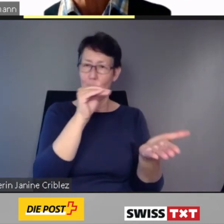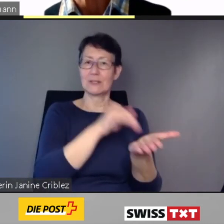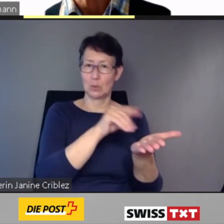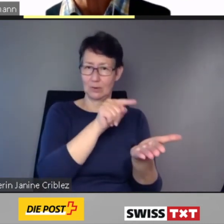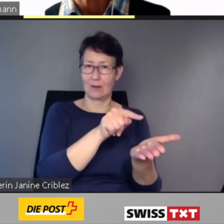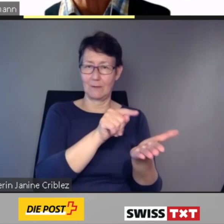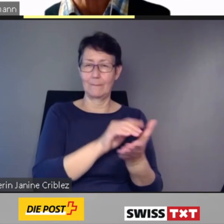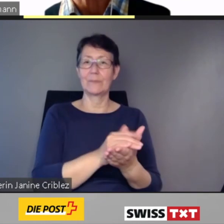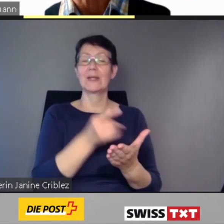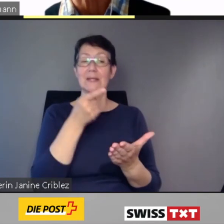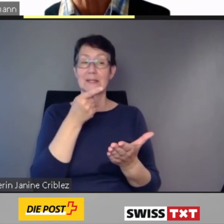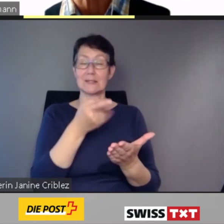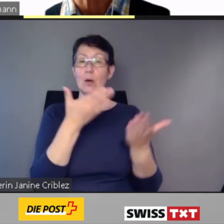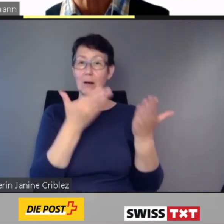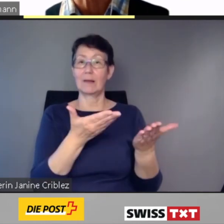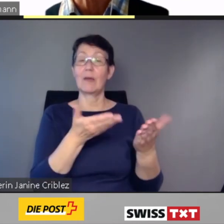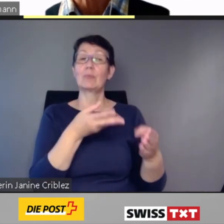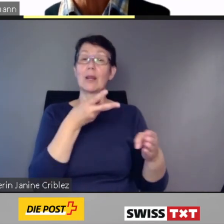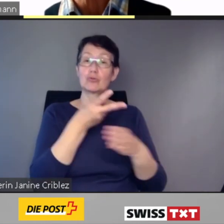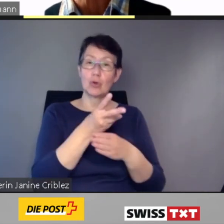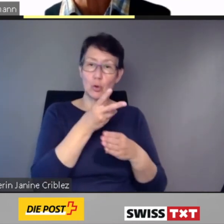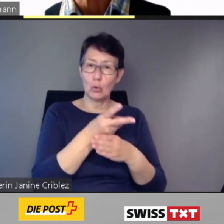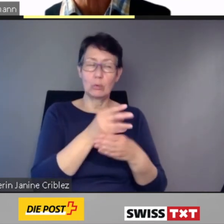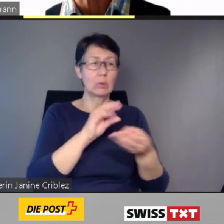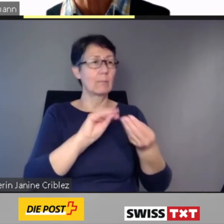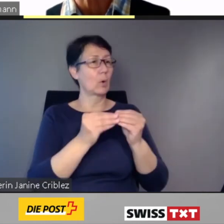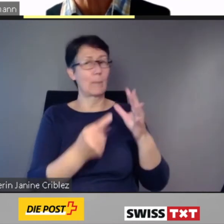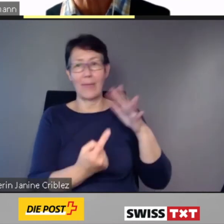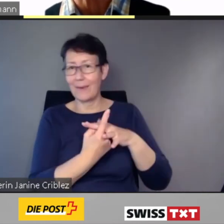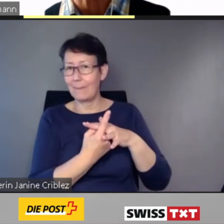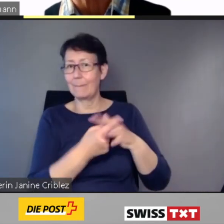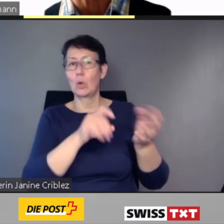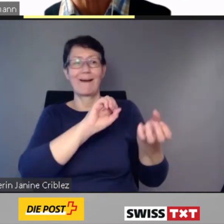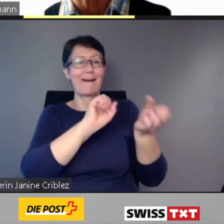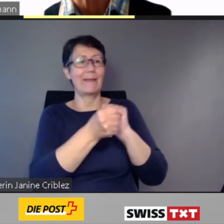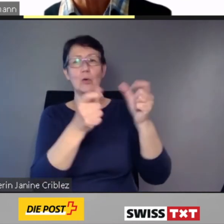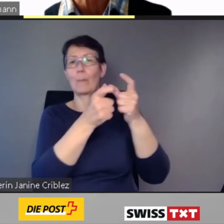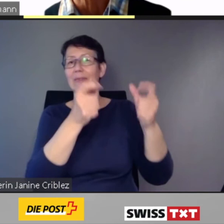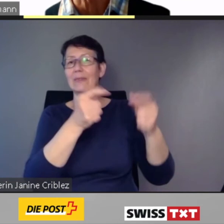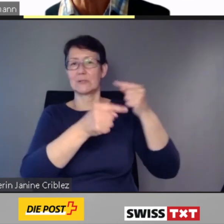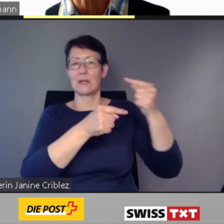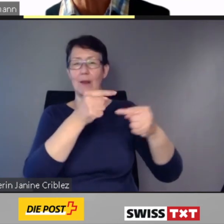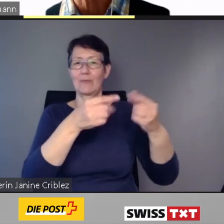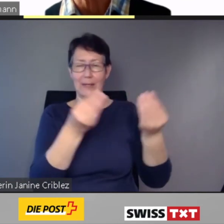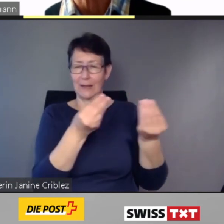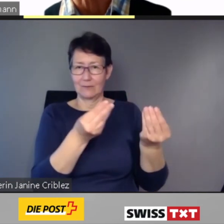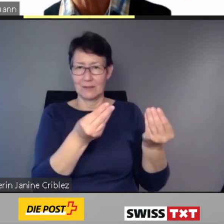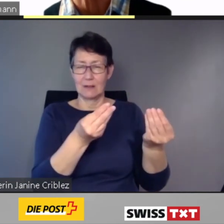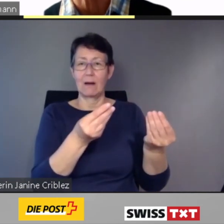Dadurch kann bei Störungen oder Änderungen im Betriebsablauf kundenorientiert gehandelt und persönlich informiert werden.